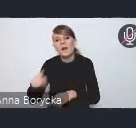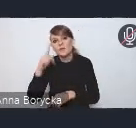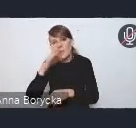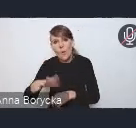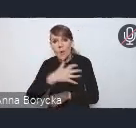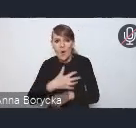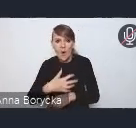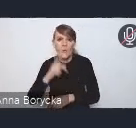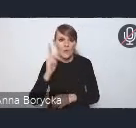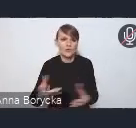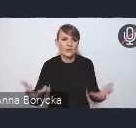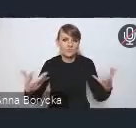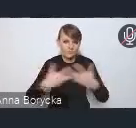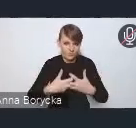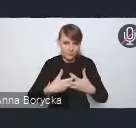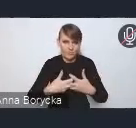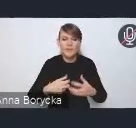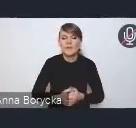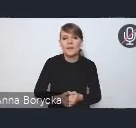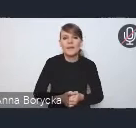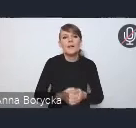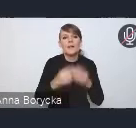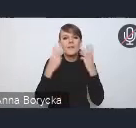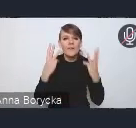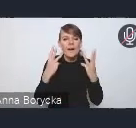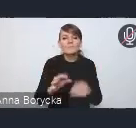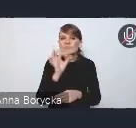Ważnym aspektem dla nas jest efektywne i funkcjonalne